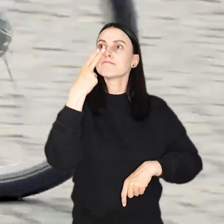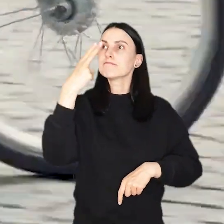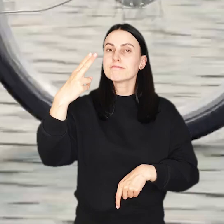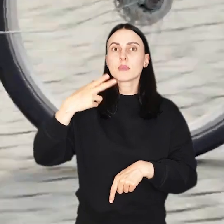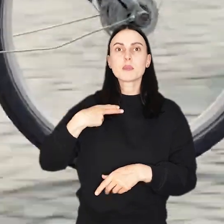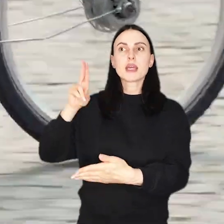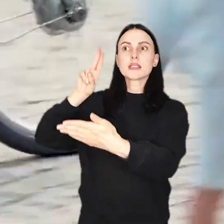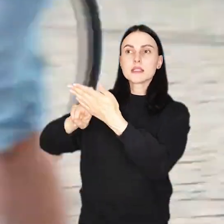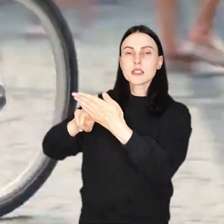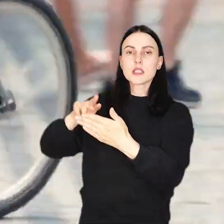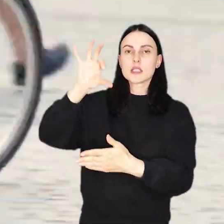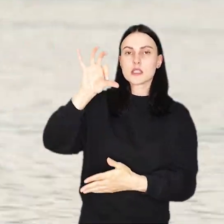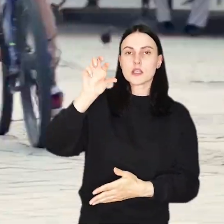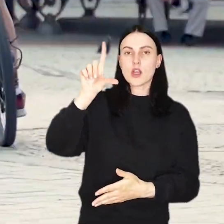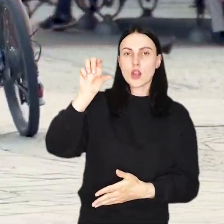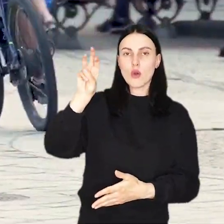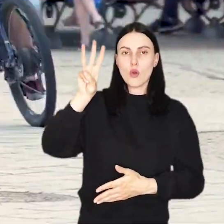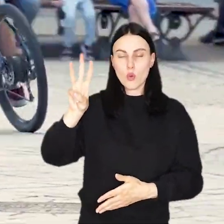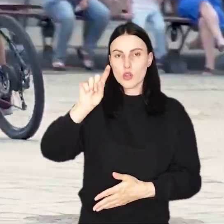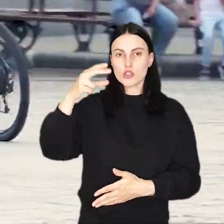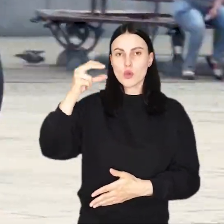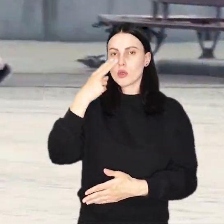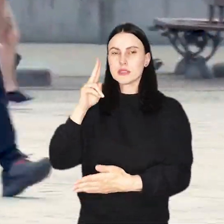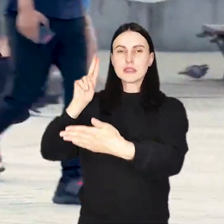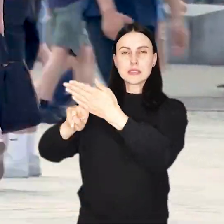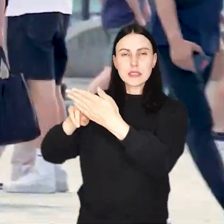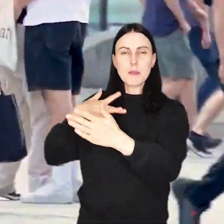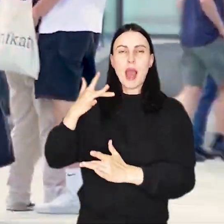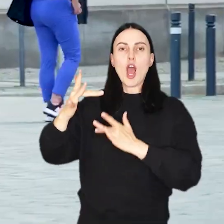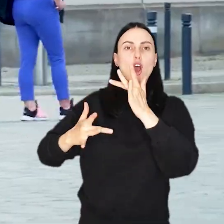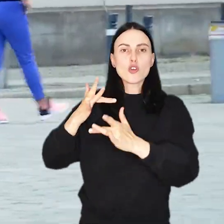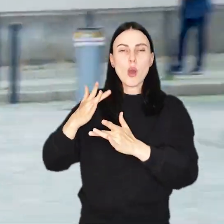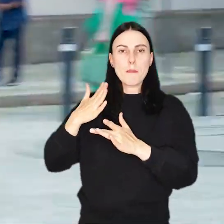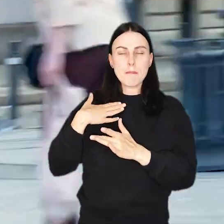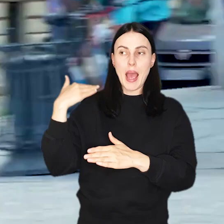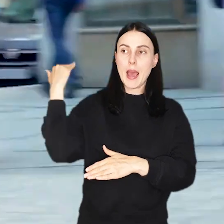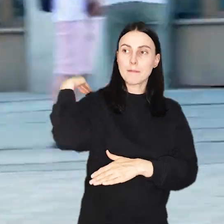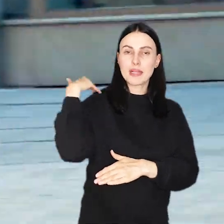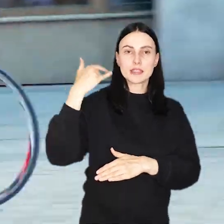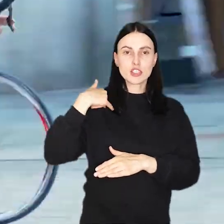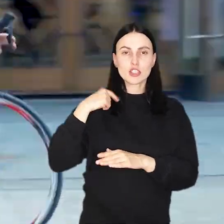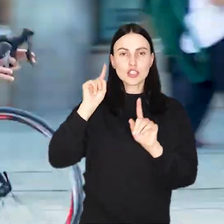zobaczycie znaki SLOW ZONE ZWOLNIJ! z piktogramem rowerzysty ze skorupą ślimaka zamiast plecaka.